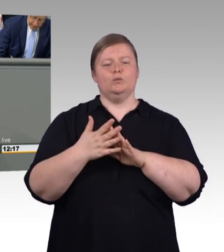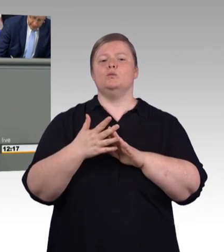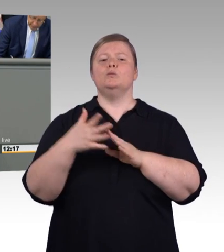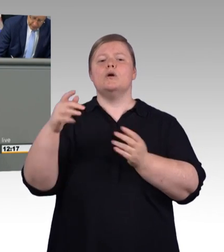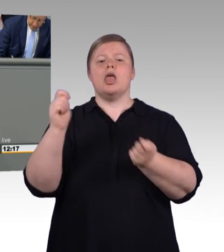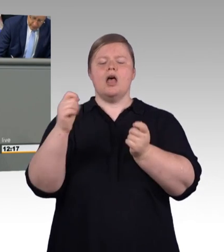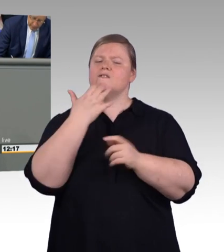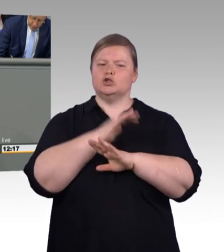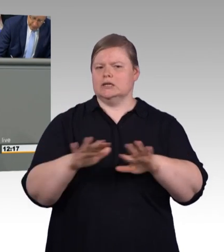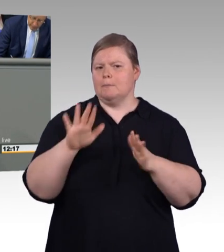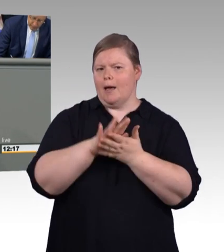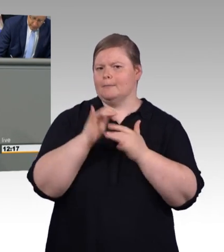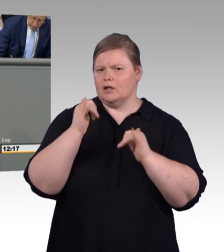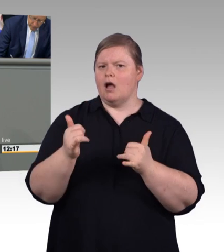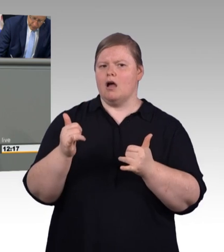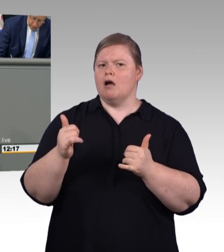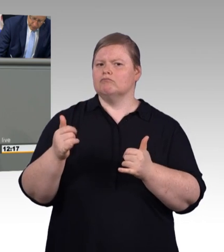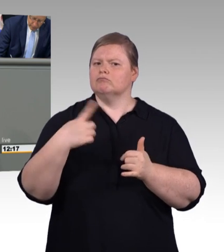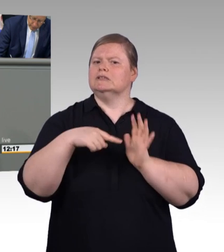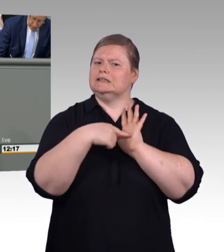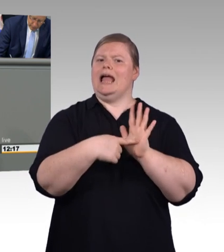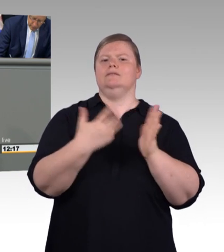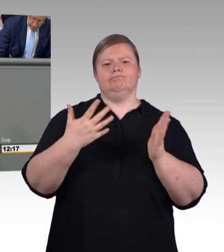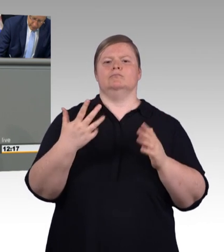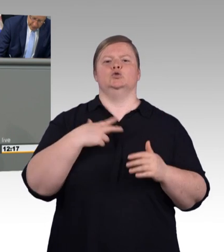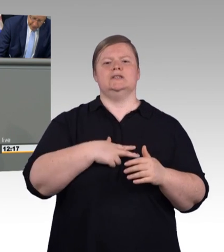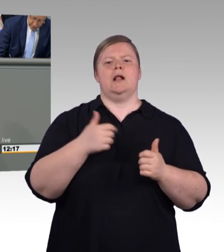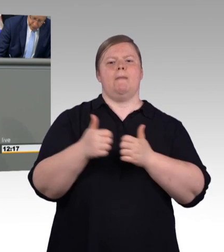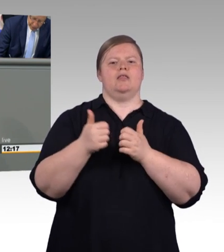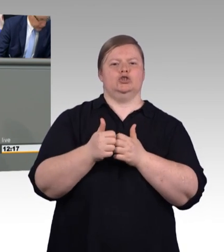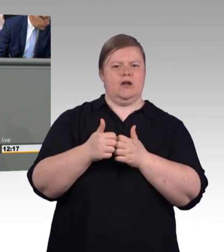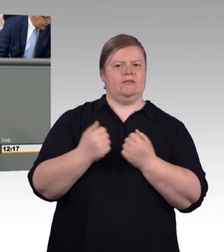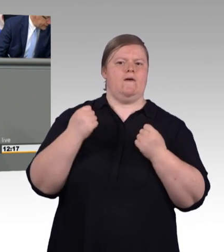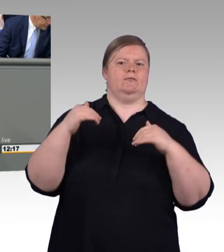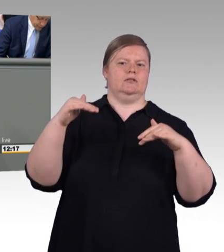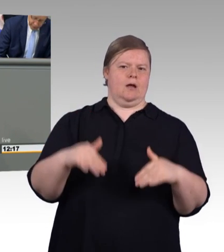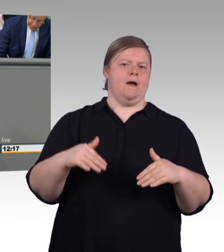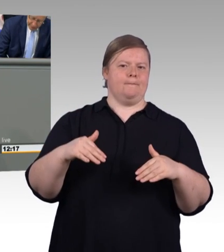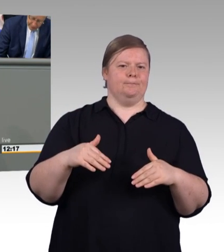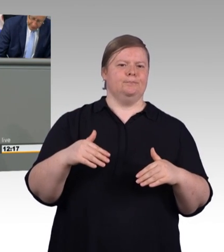an Rainer Hoffmann und Herrn Cramer, die das für uns gemacht haben. (Zwischenruf und Beifall)